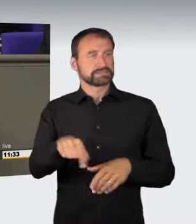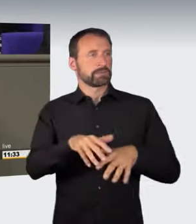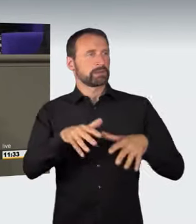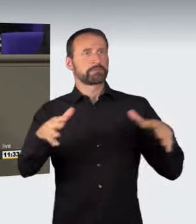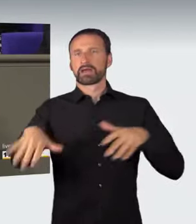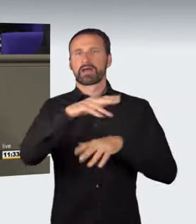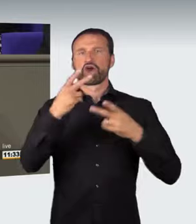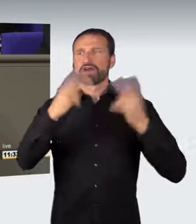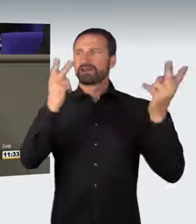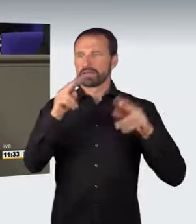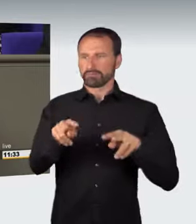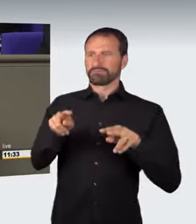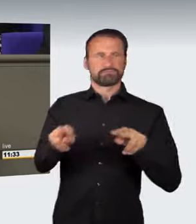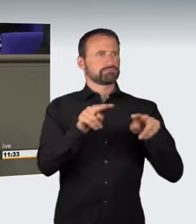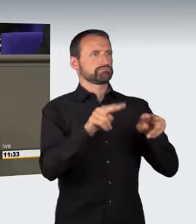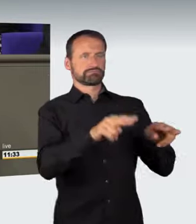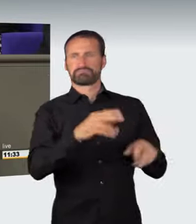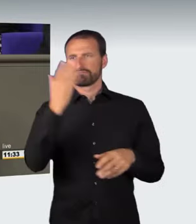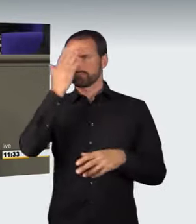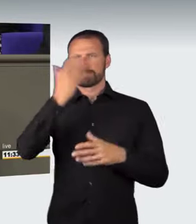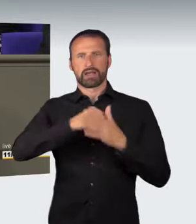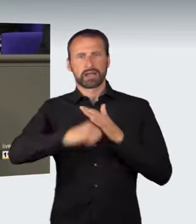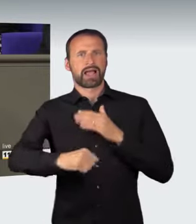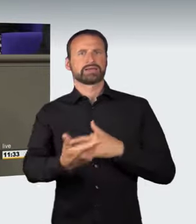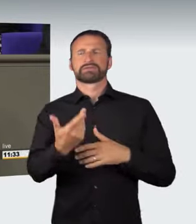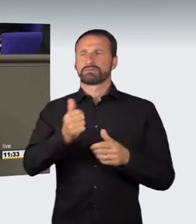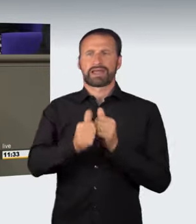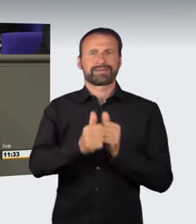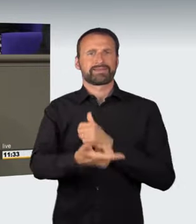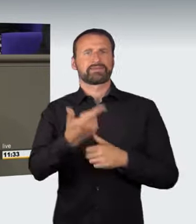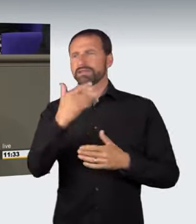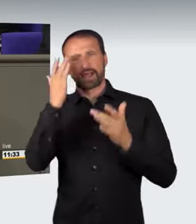Vor diesem Hintergrund ist der vorliegende Gesetzentwurf beschlossen worden.